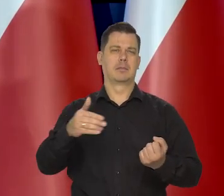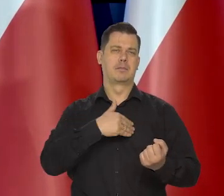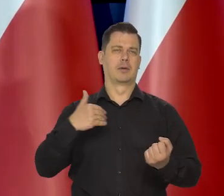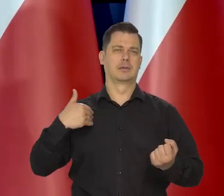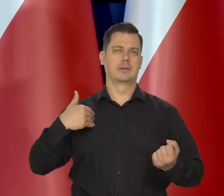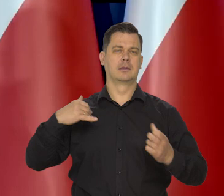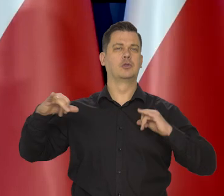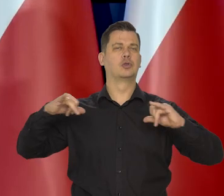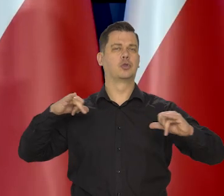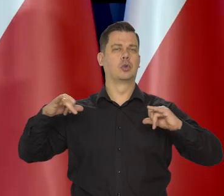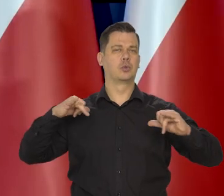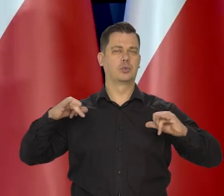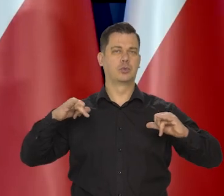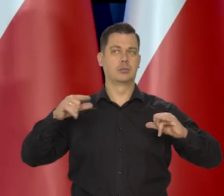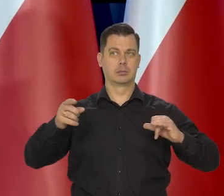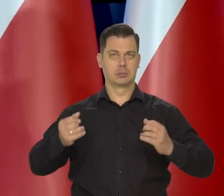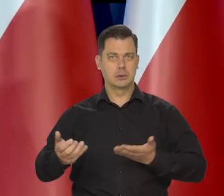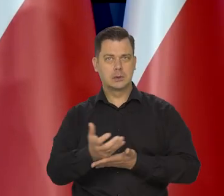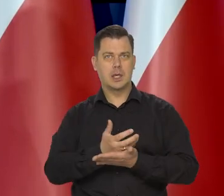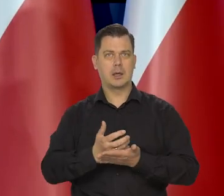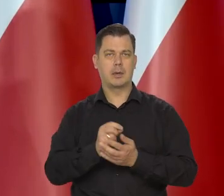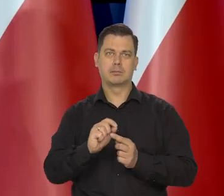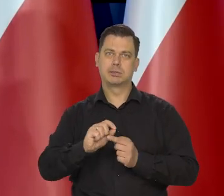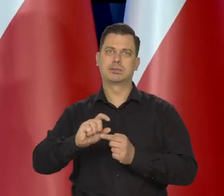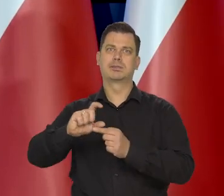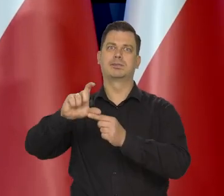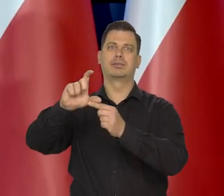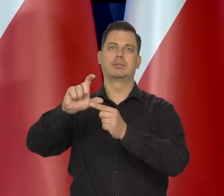żeby wynagrodzenia średnie nadążały za inflacją.